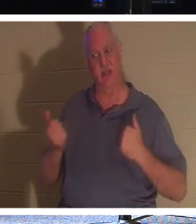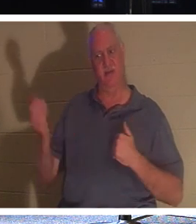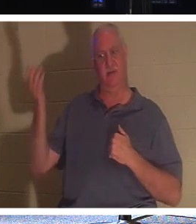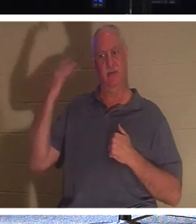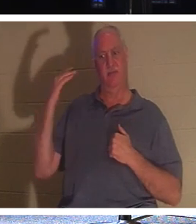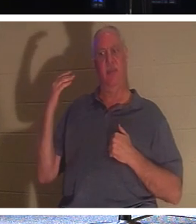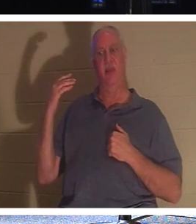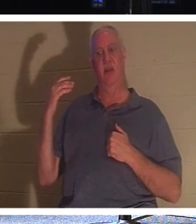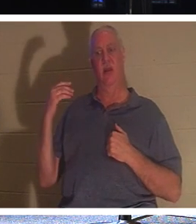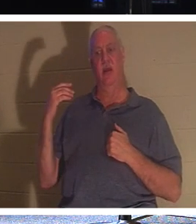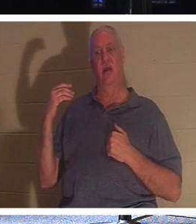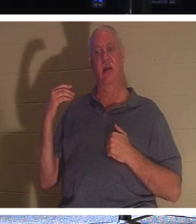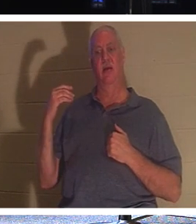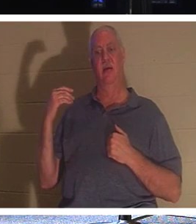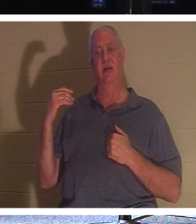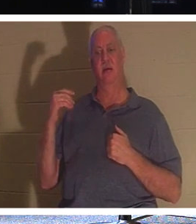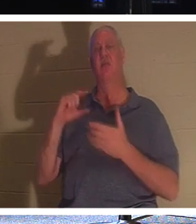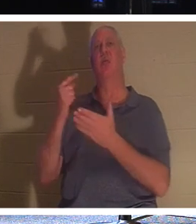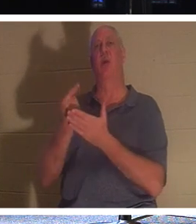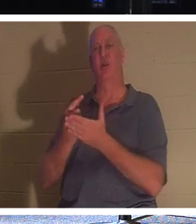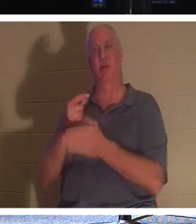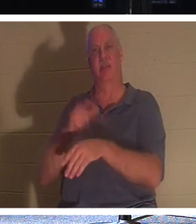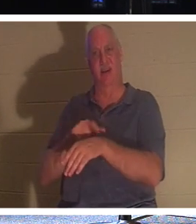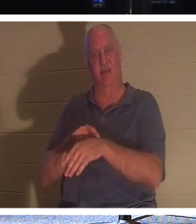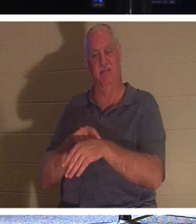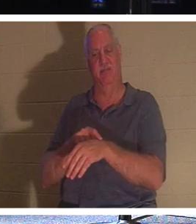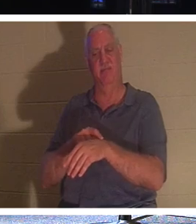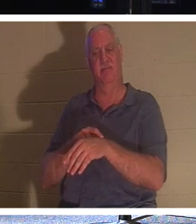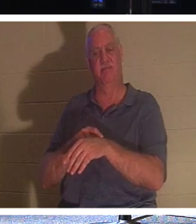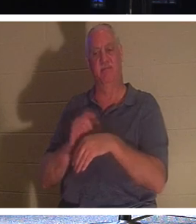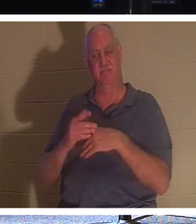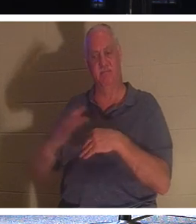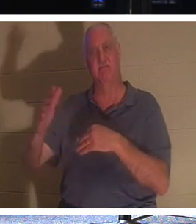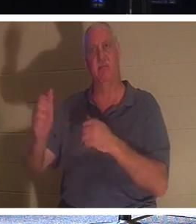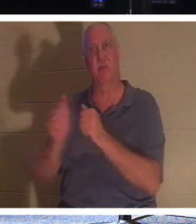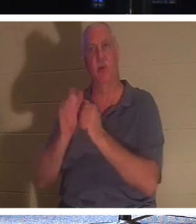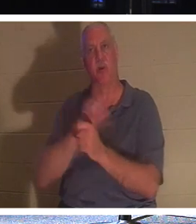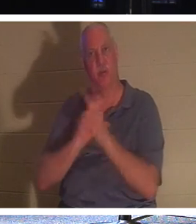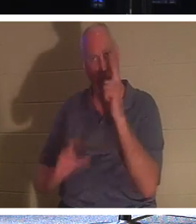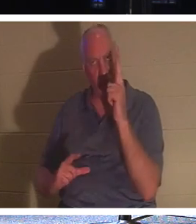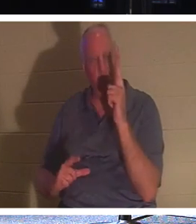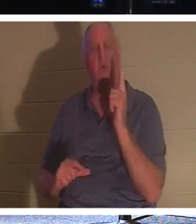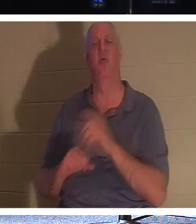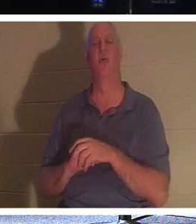Es ist Abschlusstag! Sie können beim Herrn sein. Sie können mit ihren Lieben nach Hause gehen. Sie sind